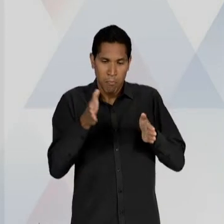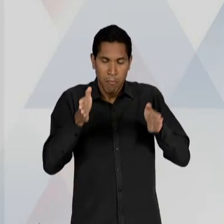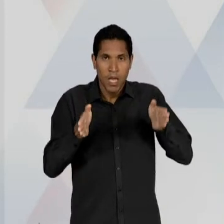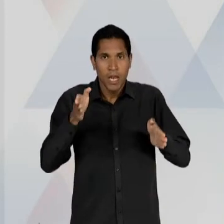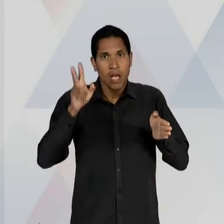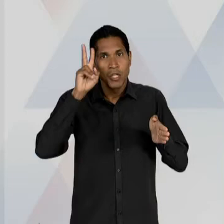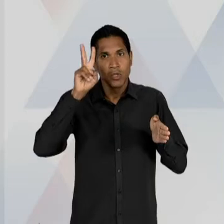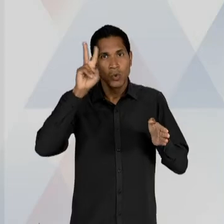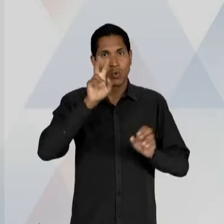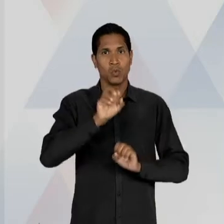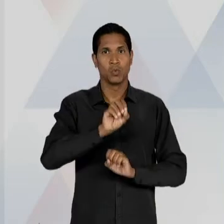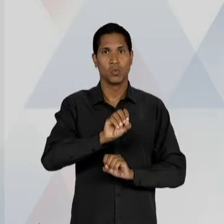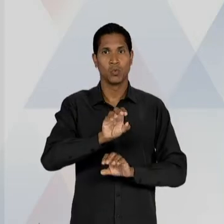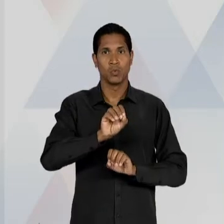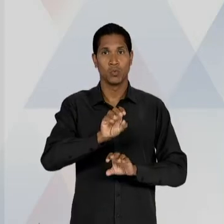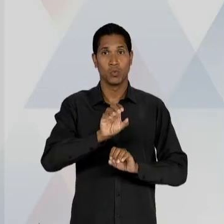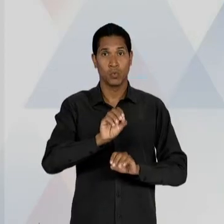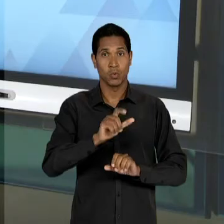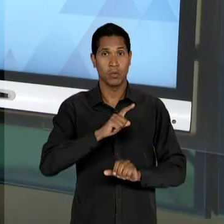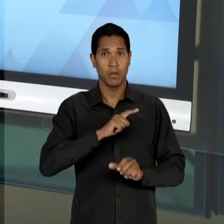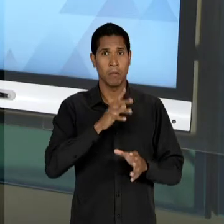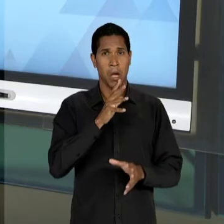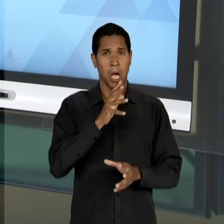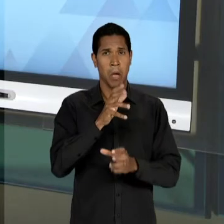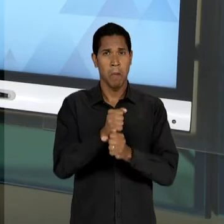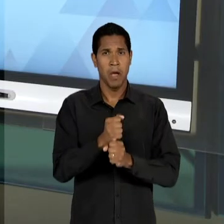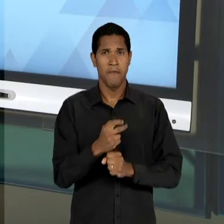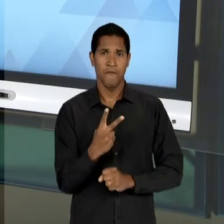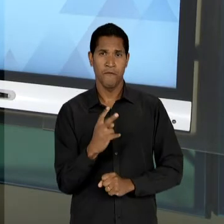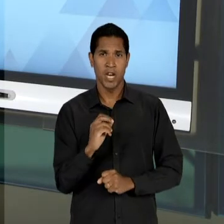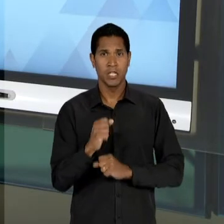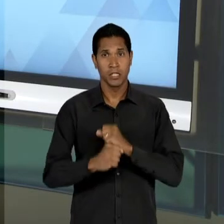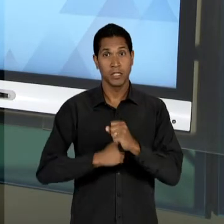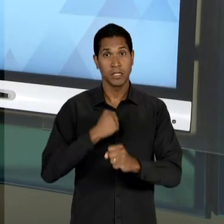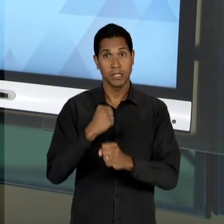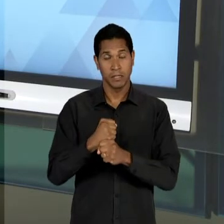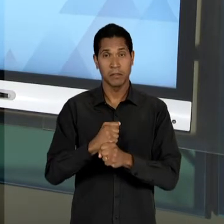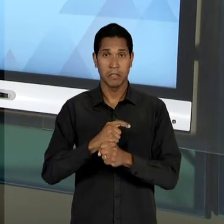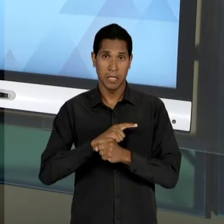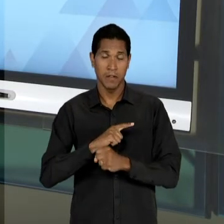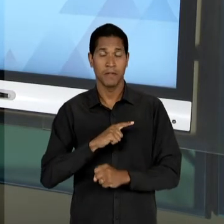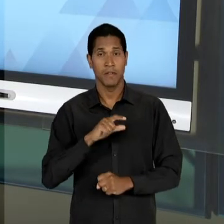HISTÓRIA DA EDUCAÇÃO, NESSES QUASE 20 ANOS, NESSAS QUASE DUAS DÉCADAS, QUE FOI A DISCUSSÃO